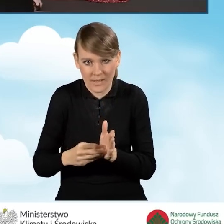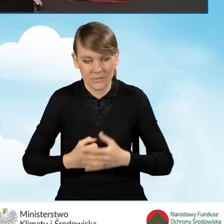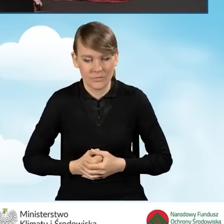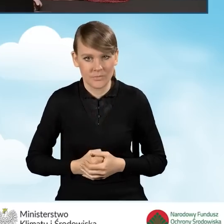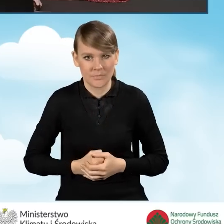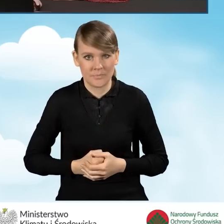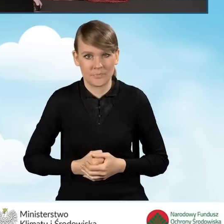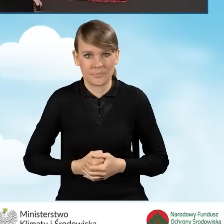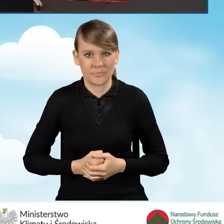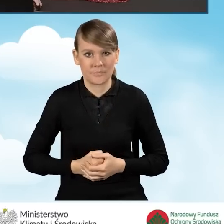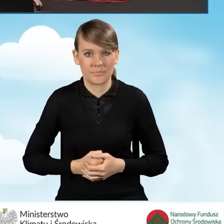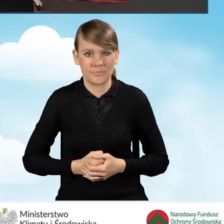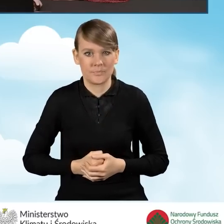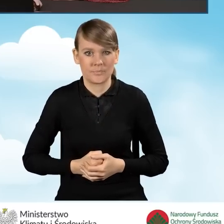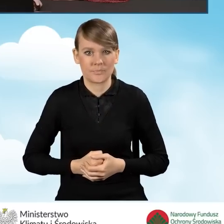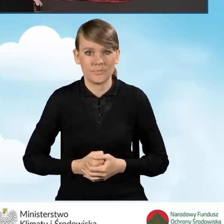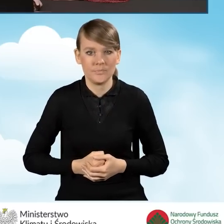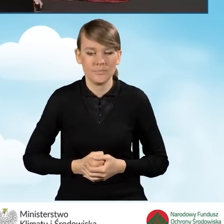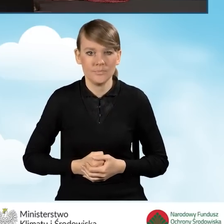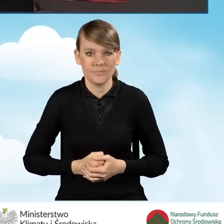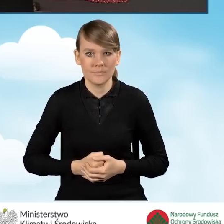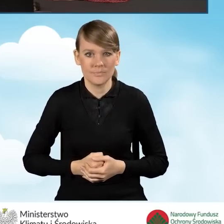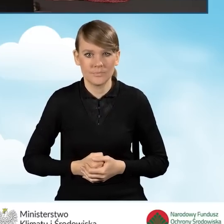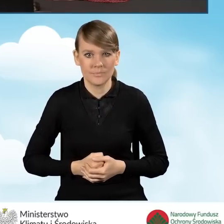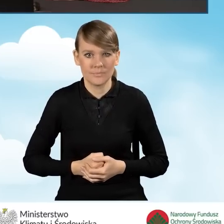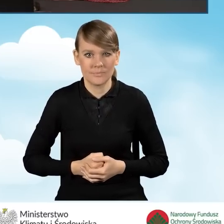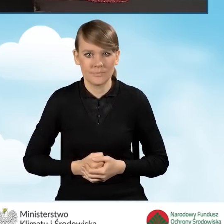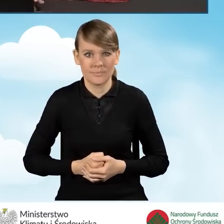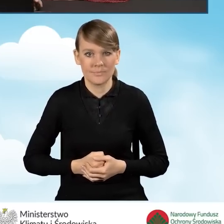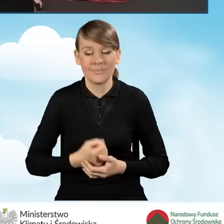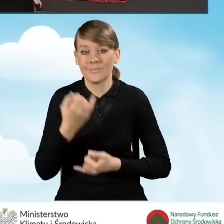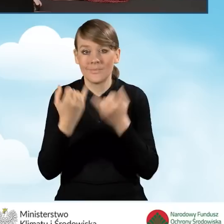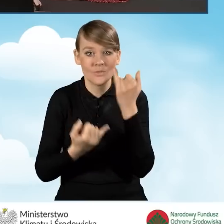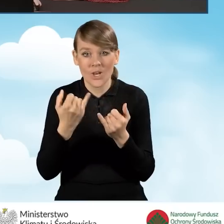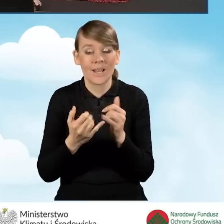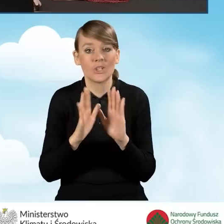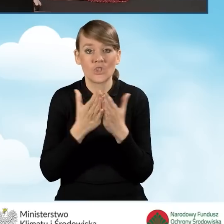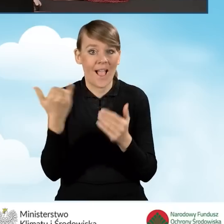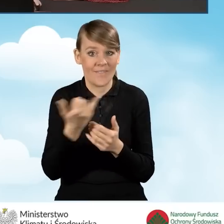W sytuacji, kiedy nie zaznaczyliśmy, nie wpisywaliśmy numeru księgi wieczystej,